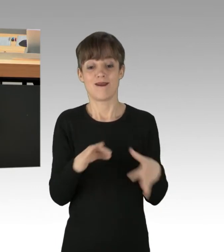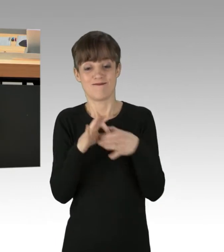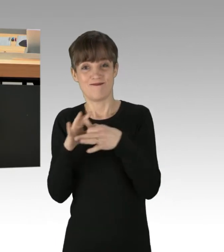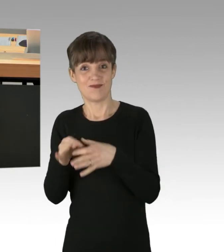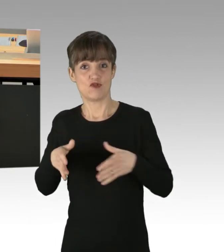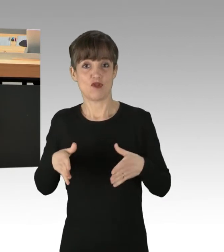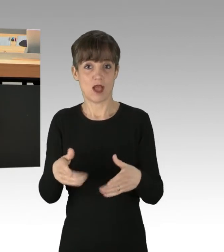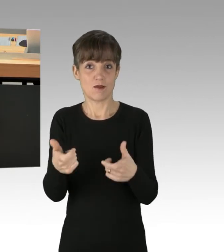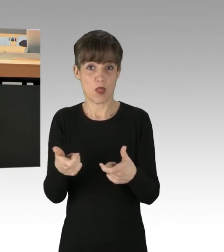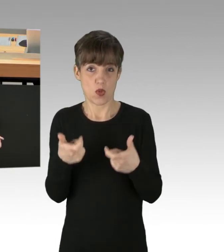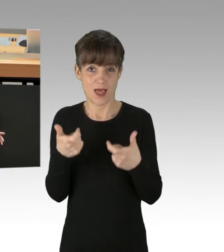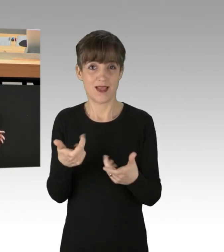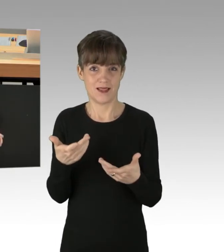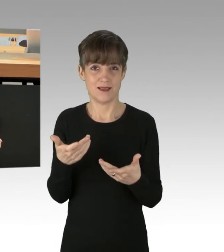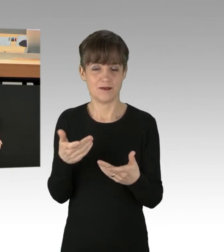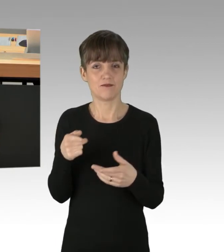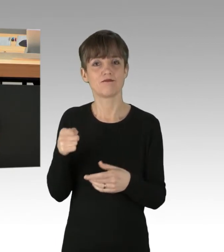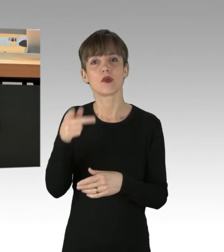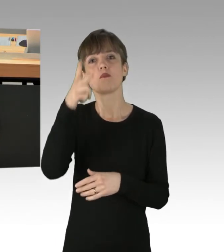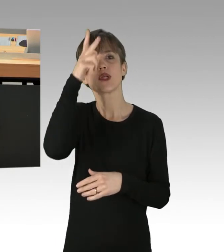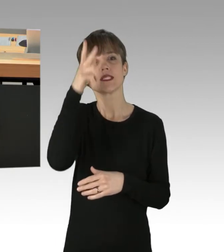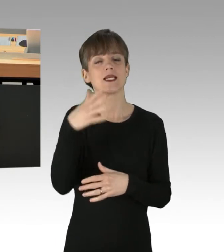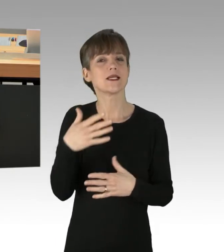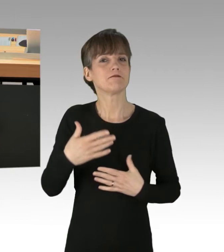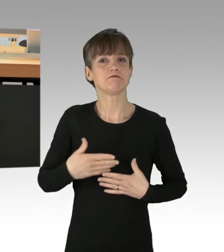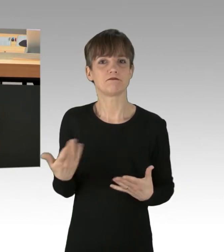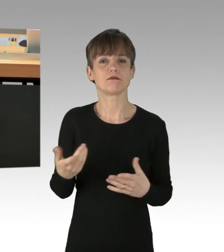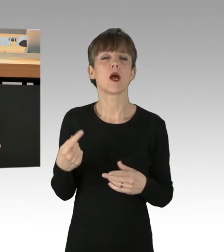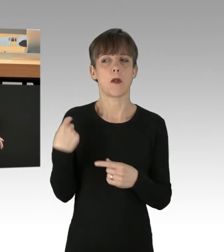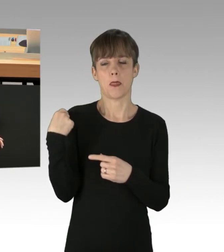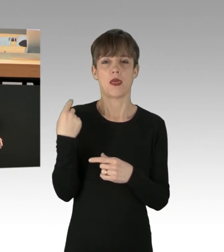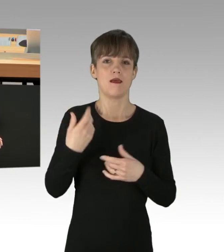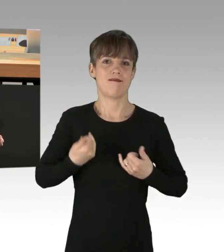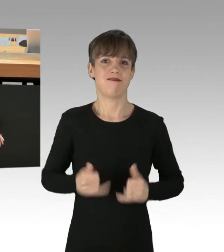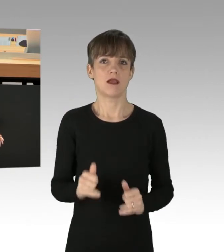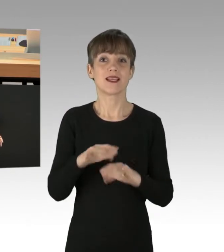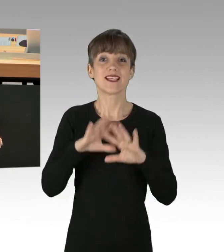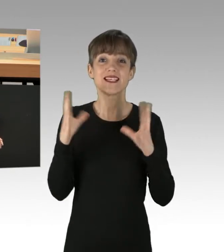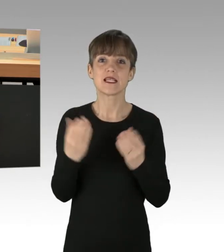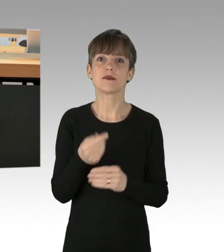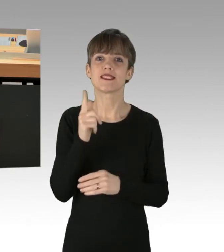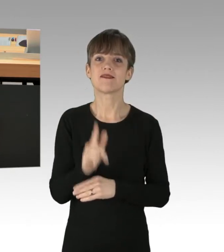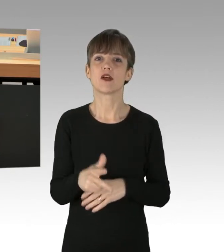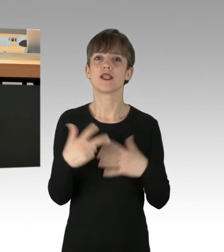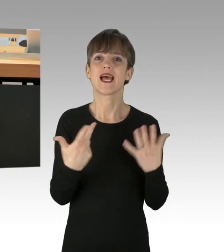hat die Polizei einschließlich des vergangenen Freitages insgesamt 228 Verfahren eingeleitet.